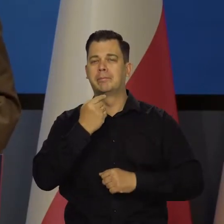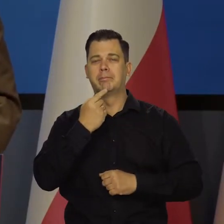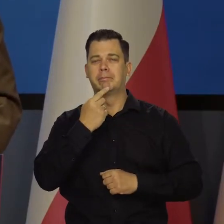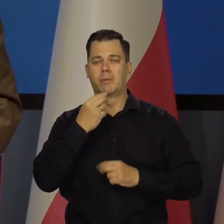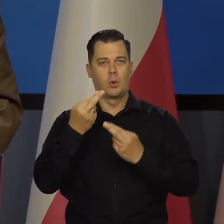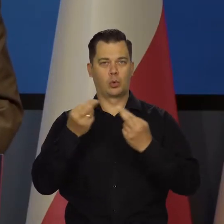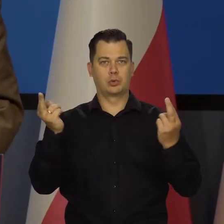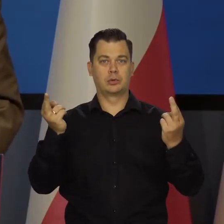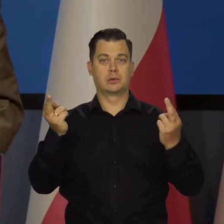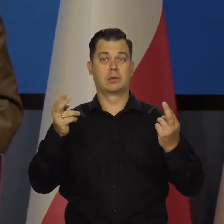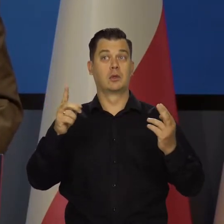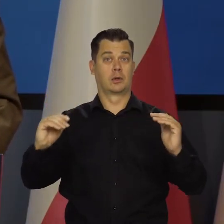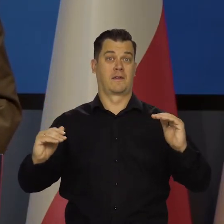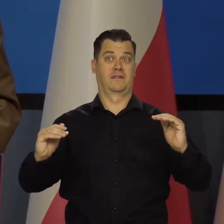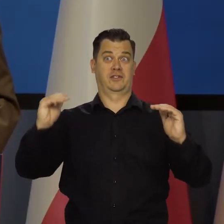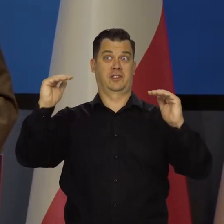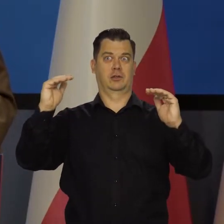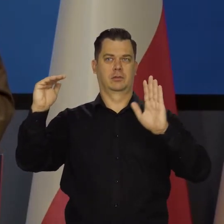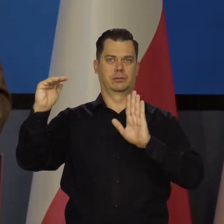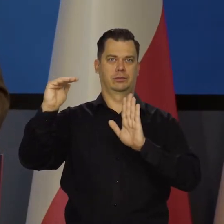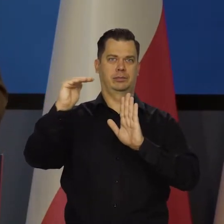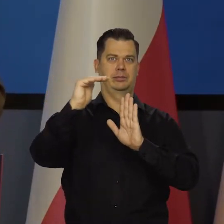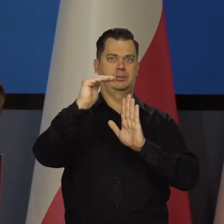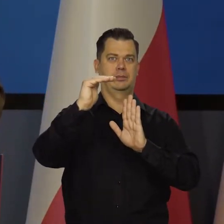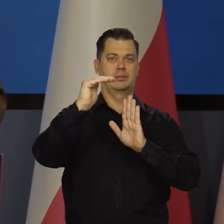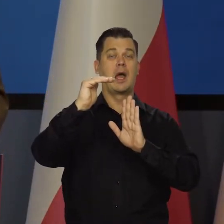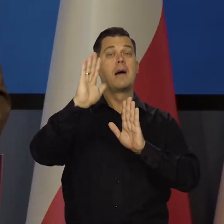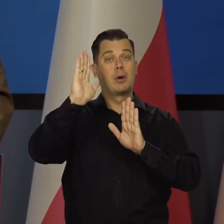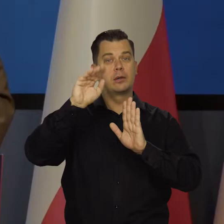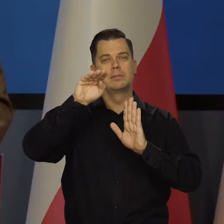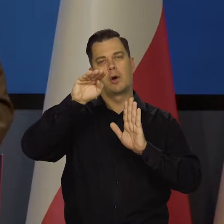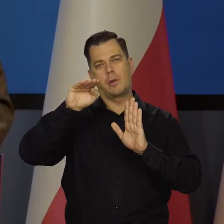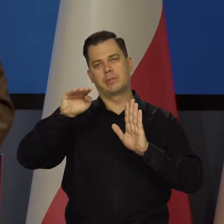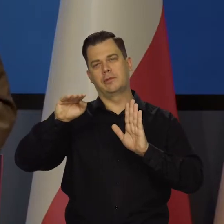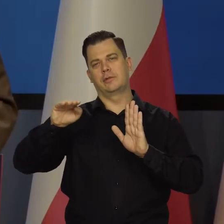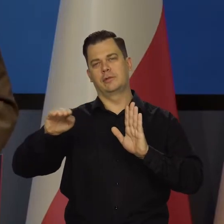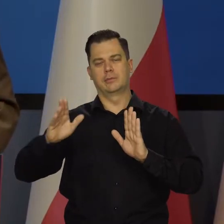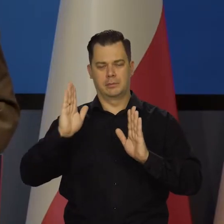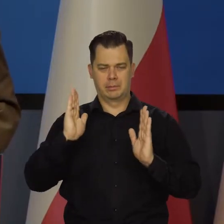Na więc jesteśmy na tym płaskowyżu i będziemy stopniowo schodzić w dół. To na pewno.